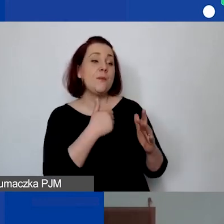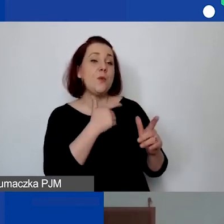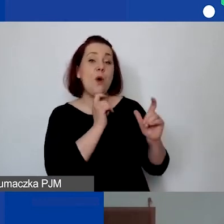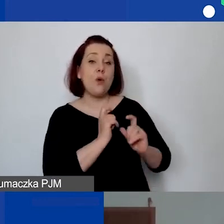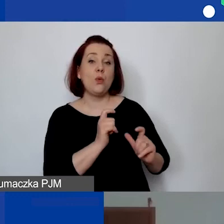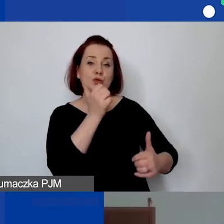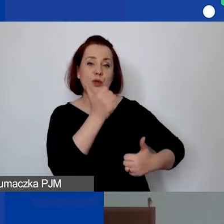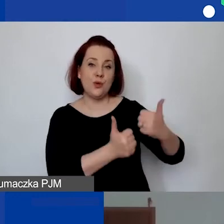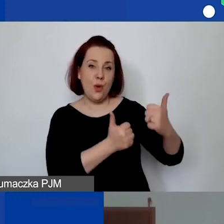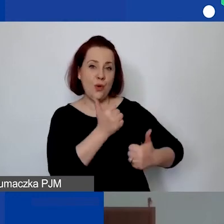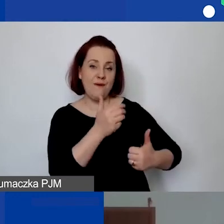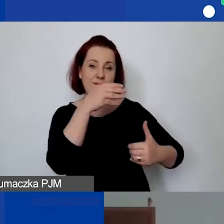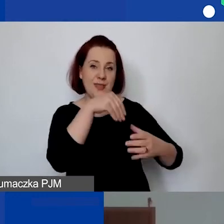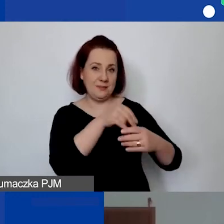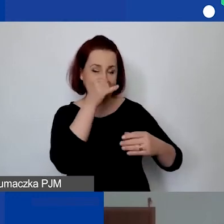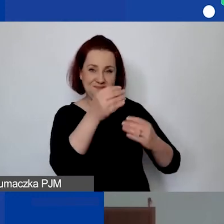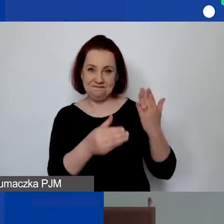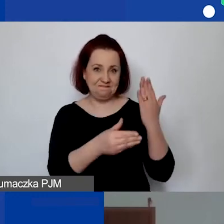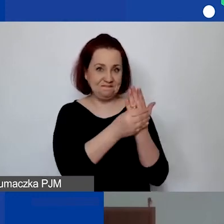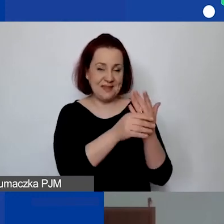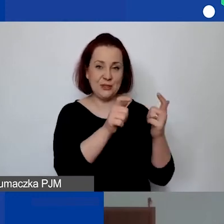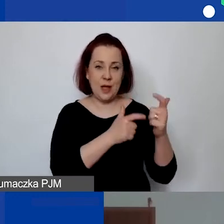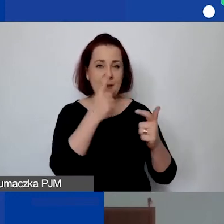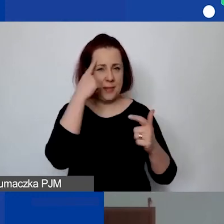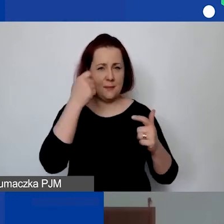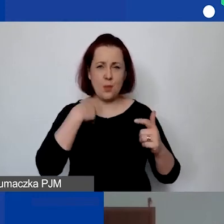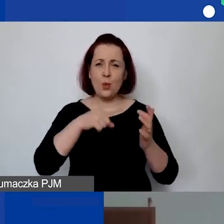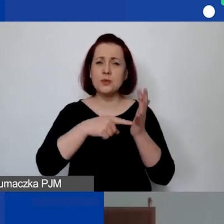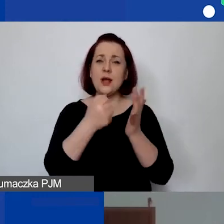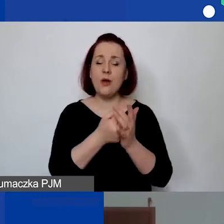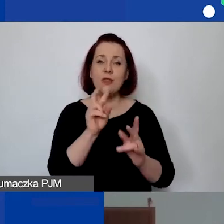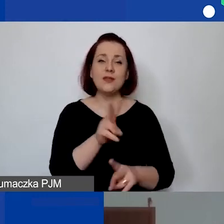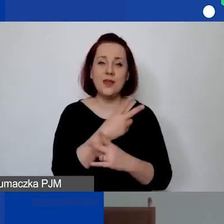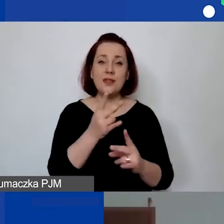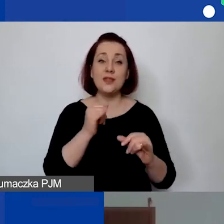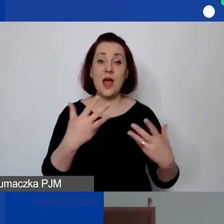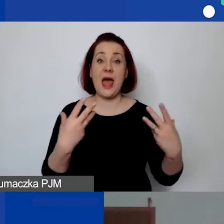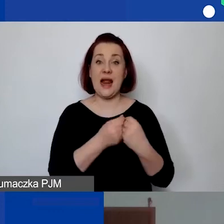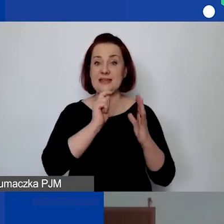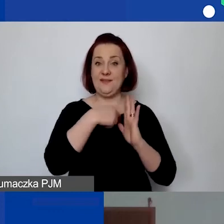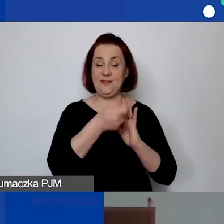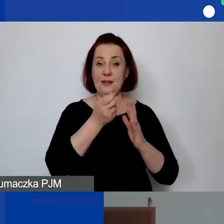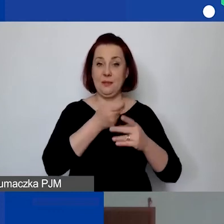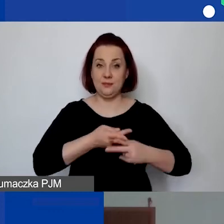więc tam nie mogliśmy podłączyć. Pamiętam, że ustaliliśmy, że on się pojawi razem z naszym nagraniem. Ale jeżeli jest taka potrzeba,